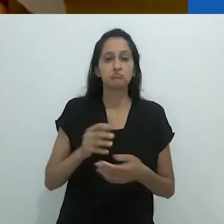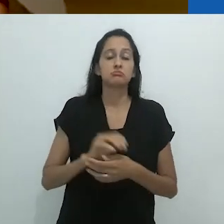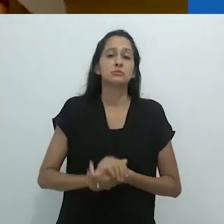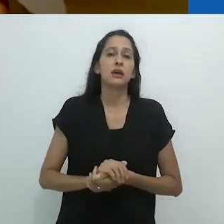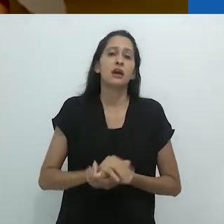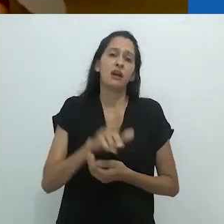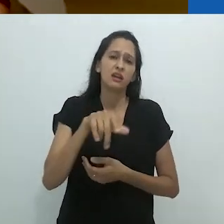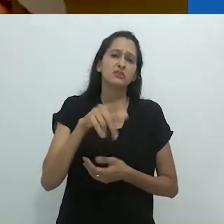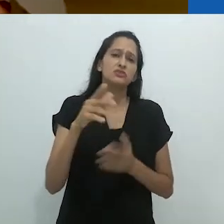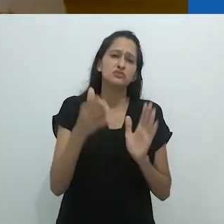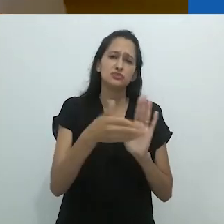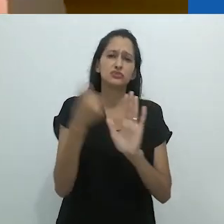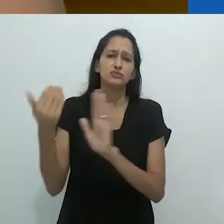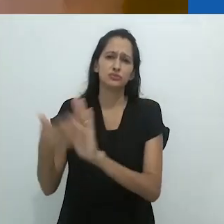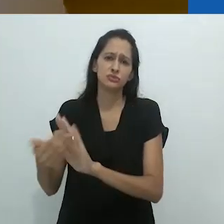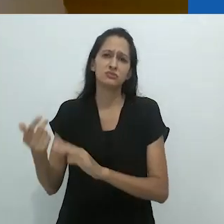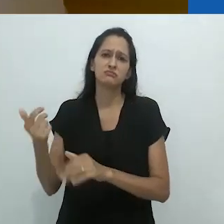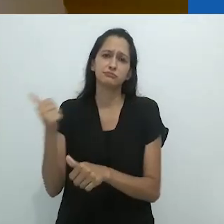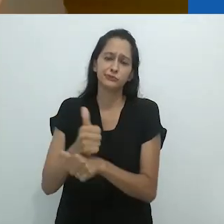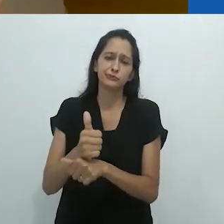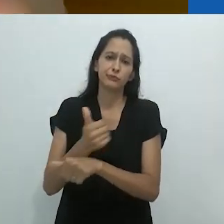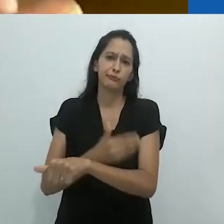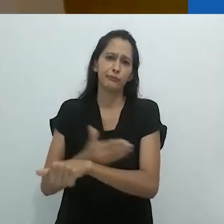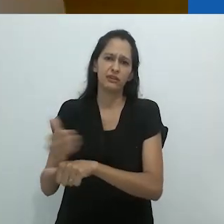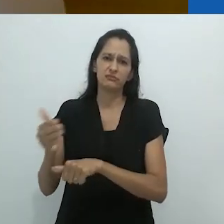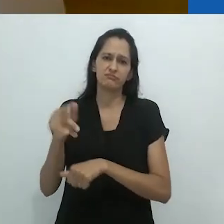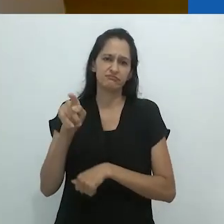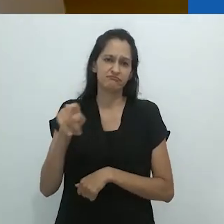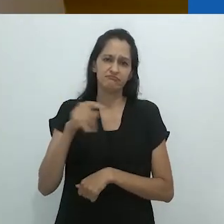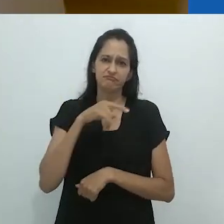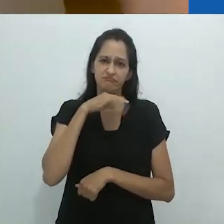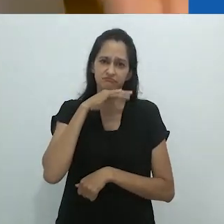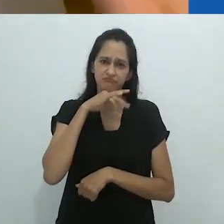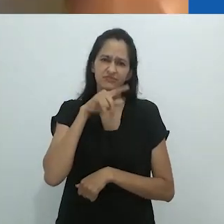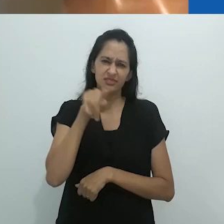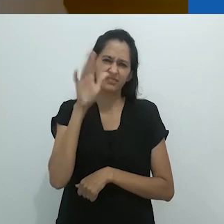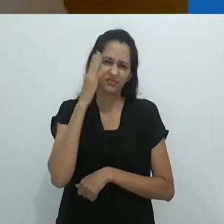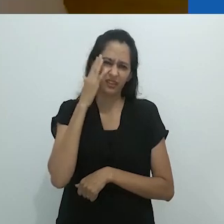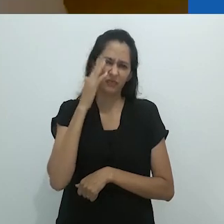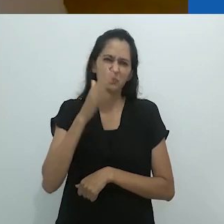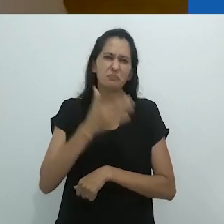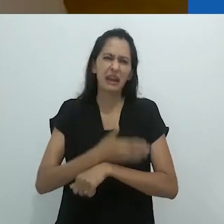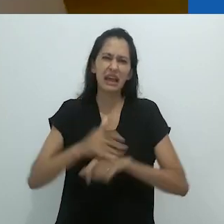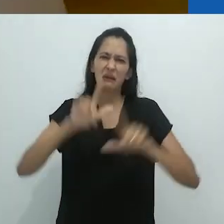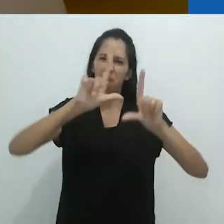A pior coisa foi se desfazer desses quadros negros e colocar esses quadros brancos.